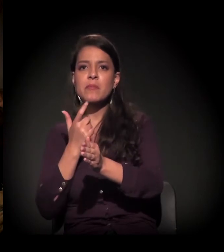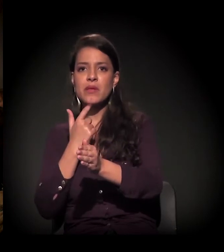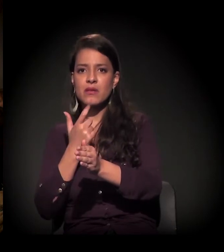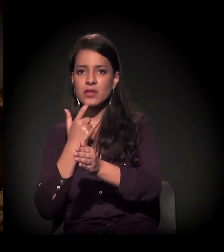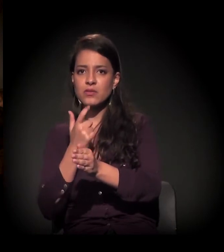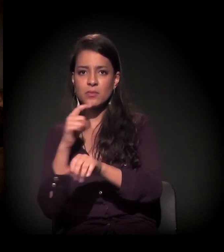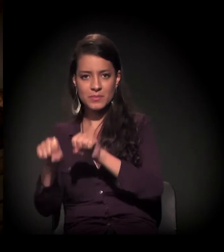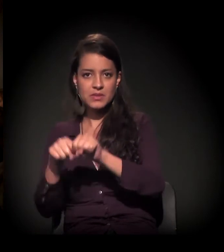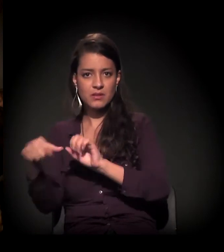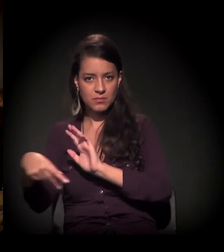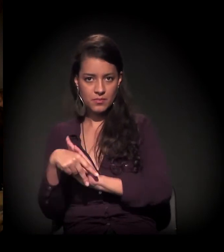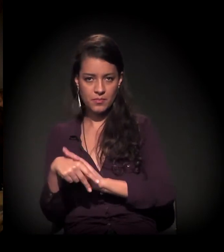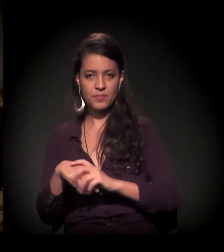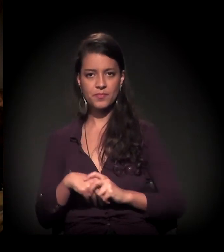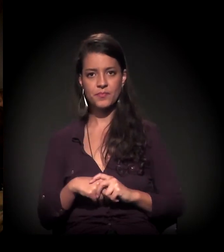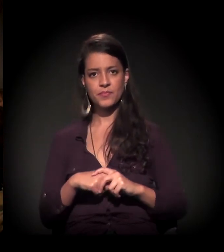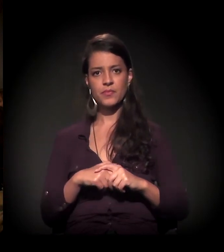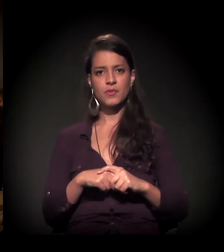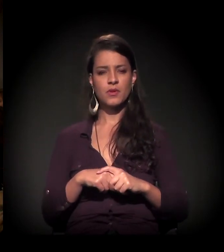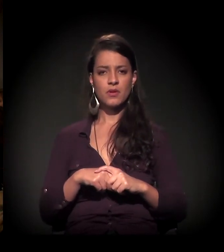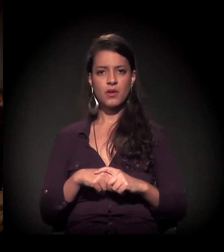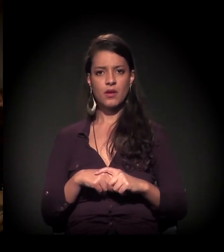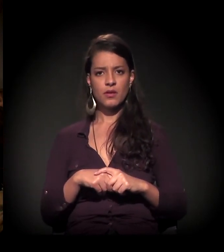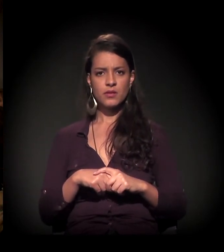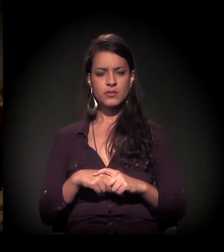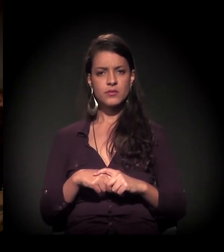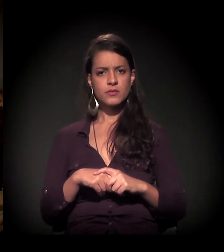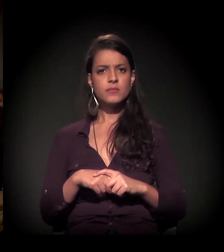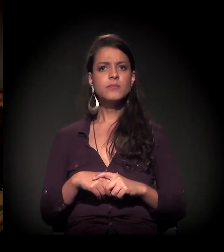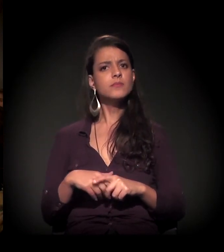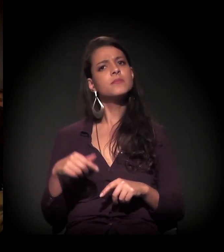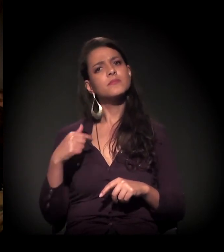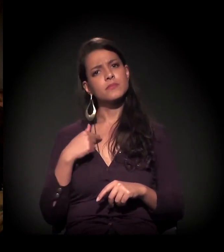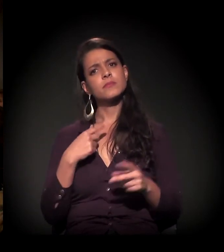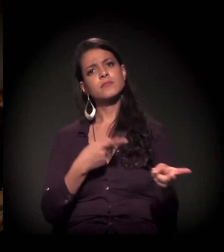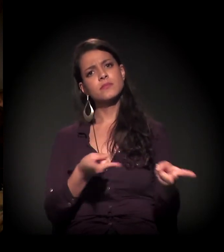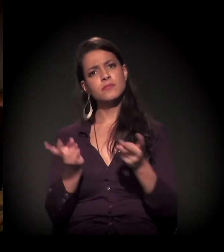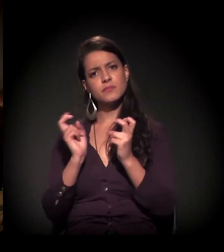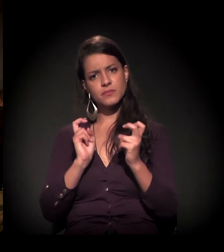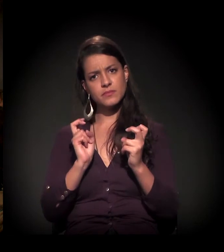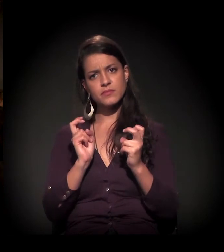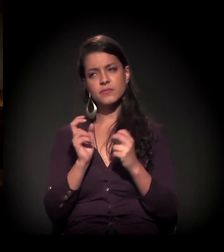O que a gente percebe é que todos os processos